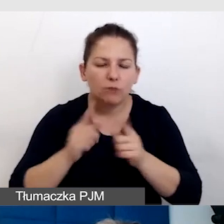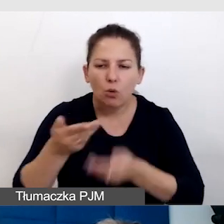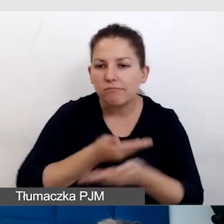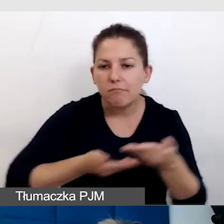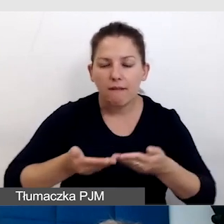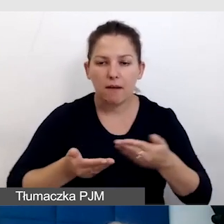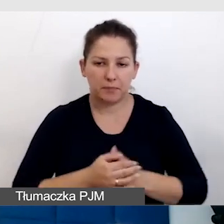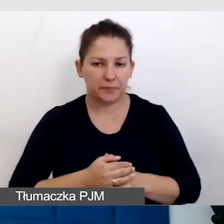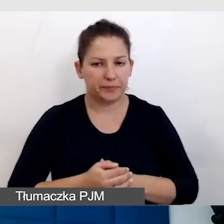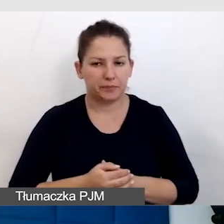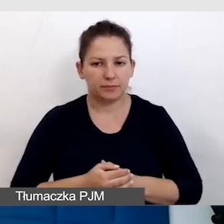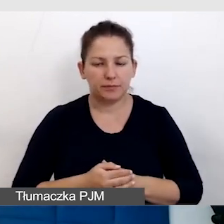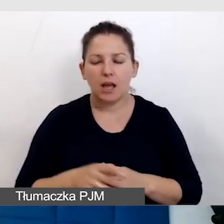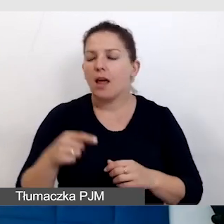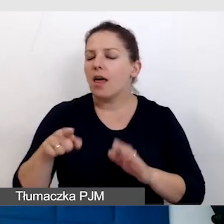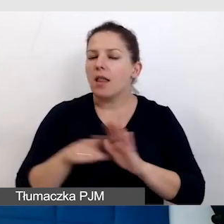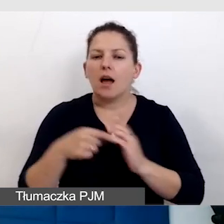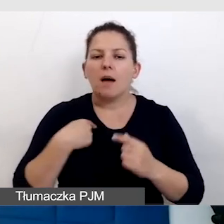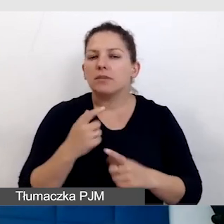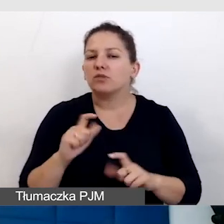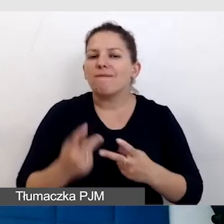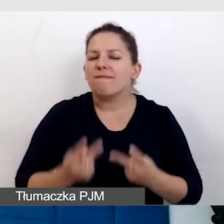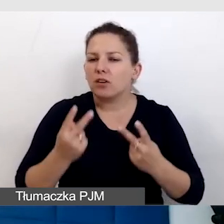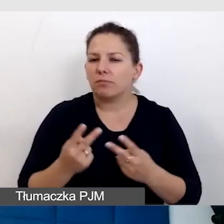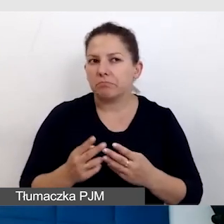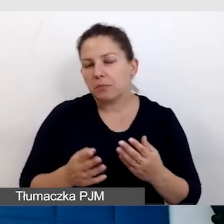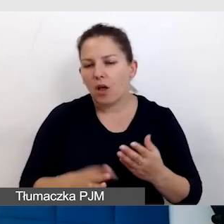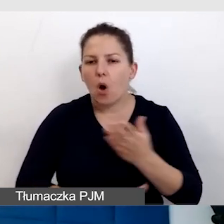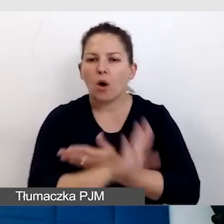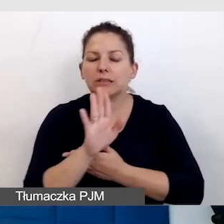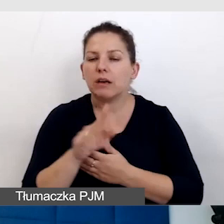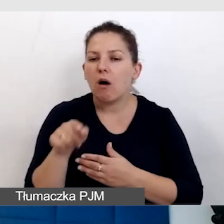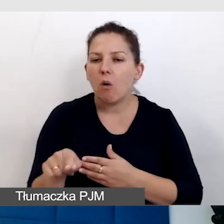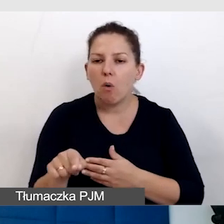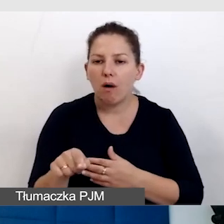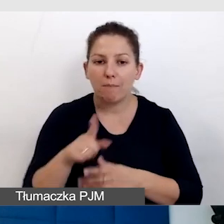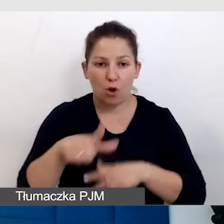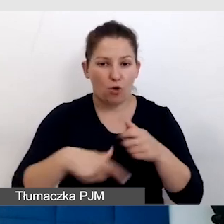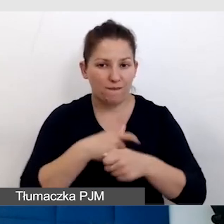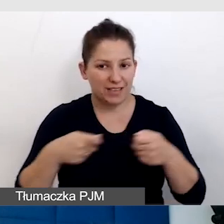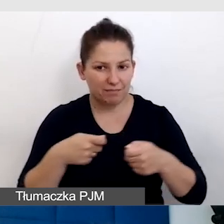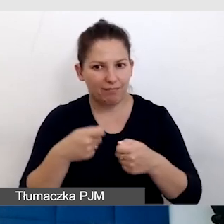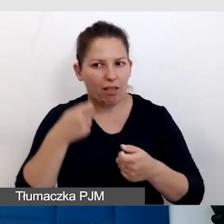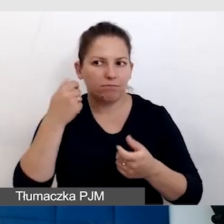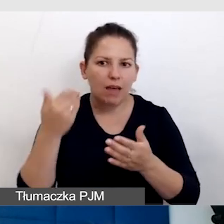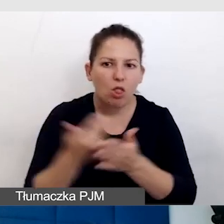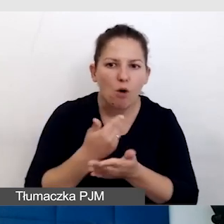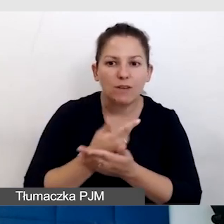Co dla mnie jest bardzo cenne, okazało się, że te rozwiązania, ta innowacyjność, którą żeśmy wypracowywali,